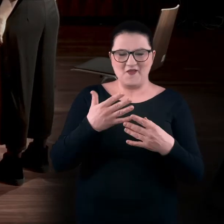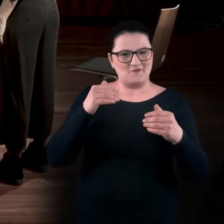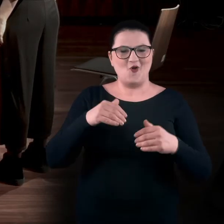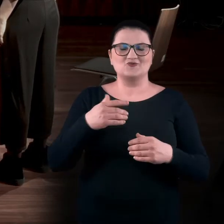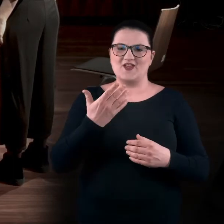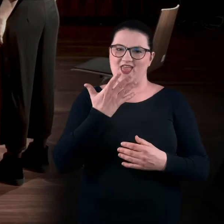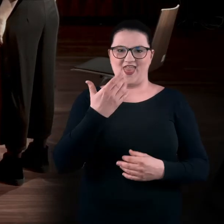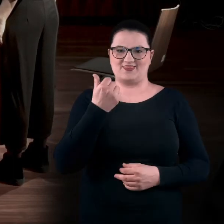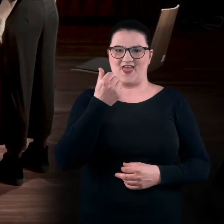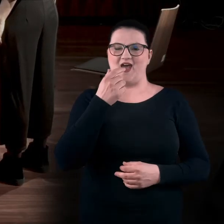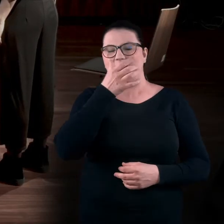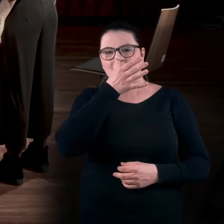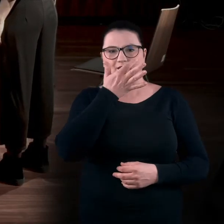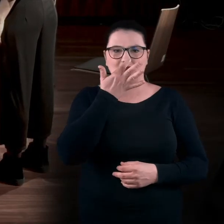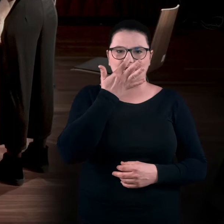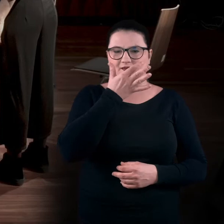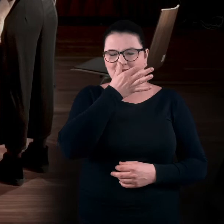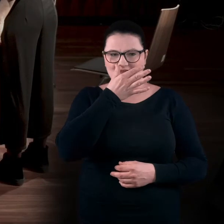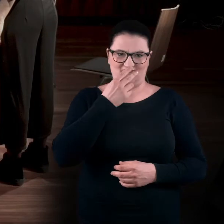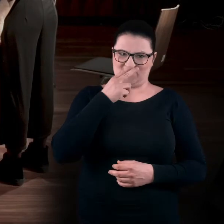to może to robić jedną ręką. Widzę, że Ada właśnie tak robi.